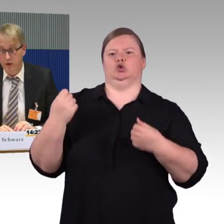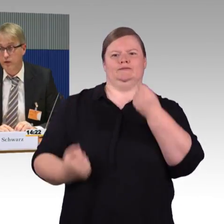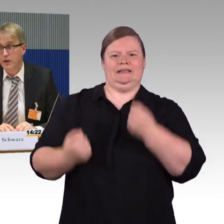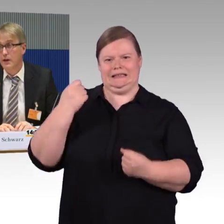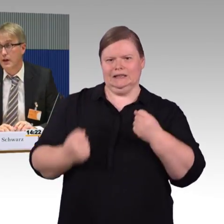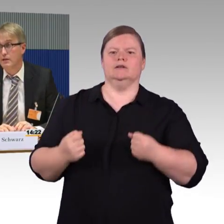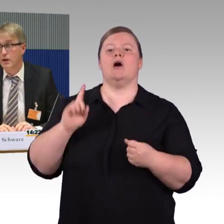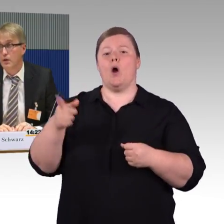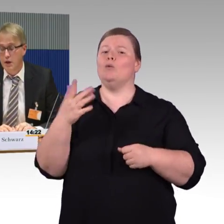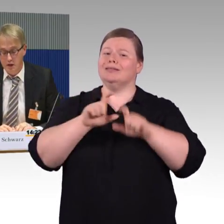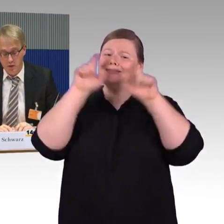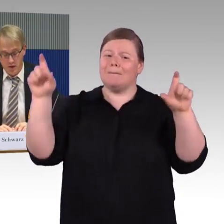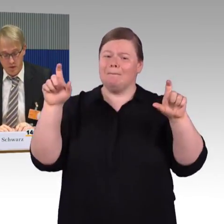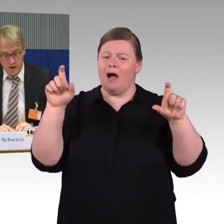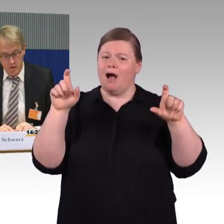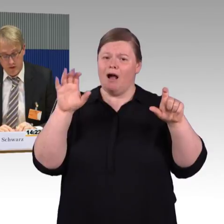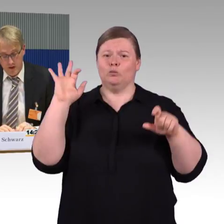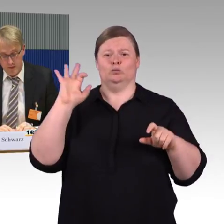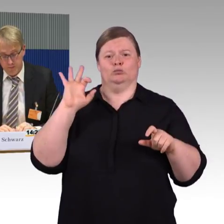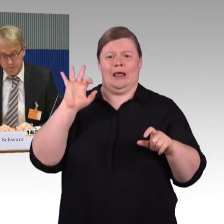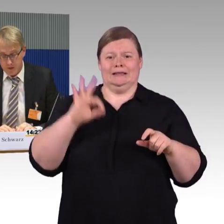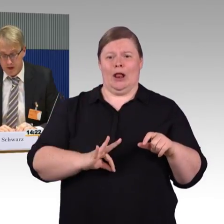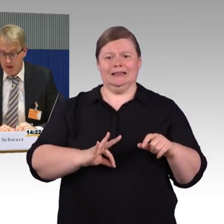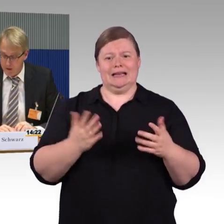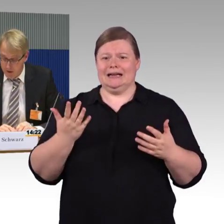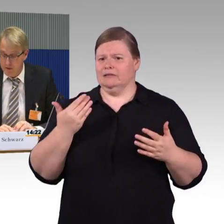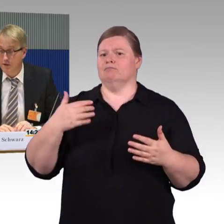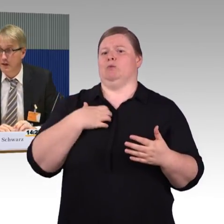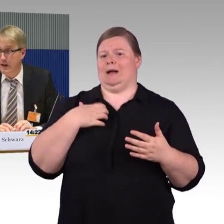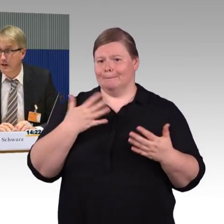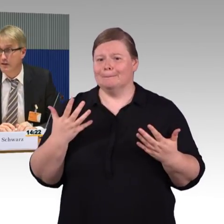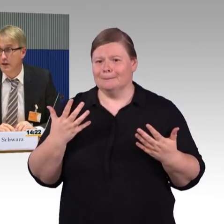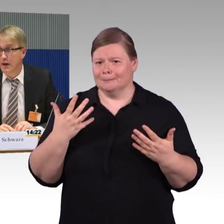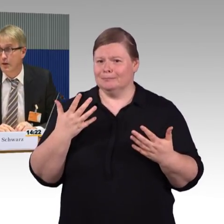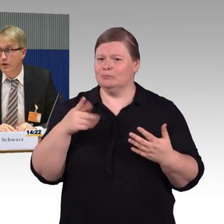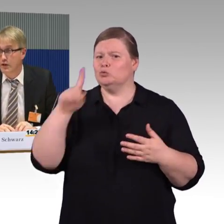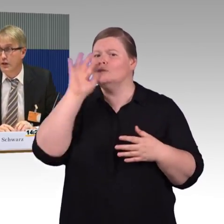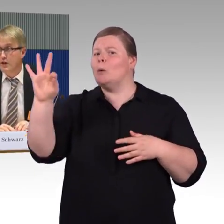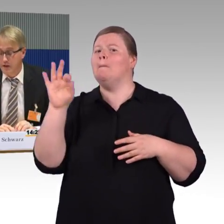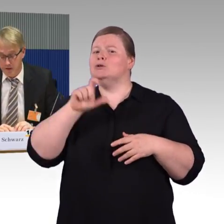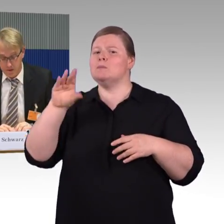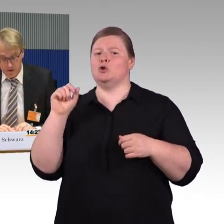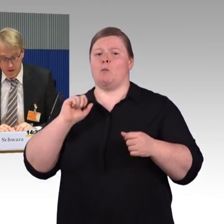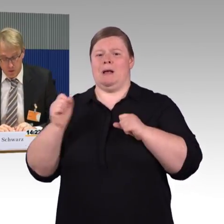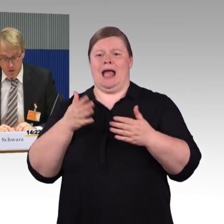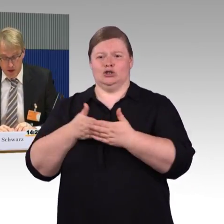sowohl im Fernverkehr als auch im Regionalverkehr, ich weiß, das ist Ländersache, aber auch hier wäre es gut,